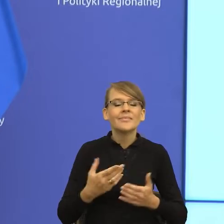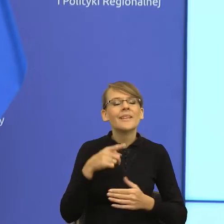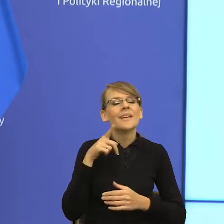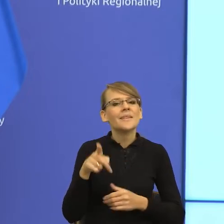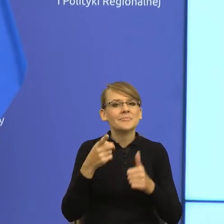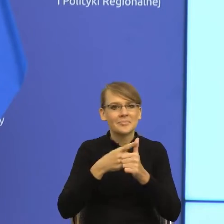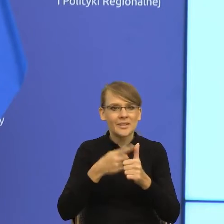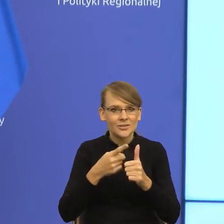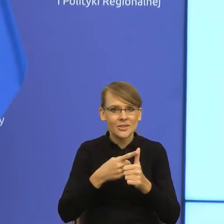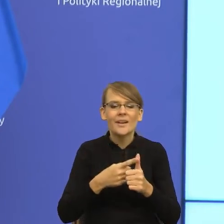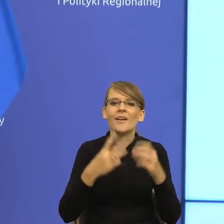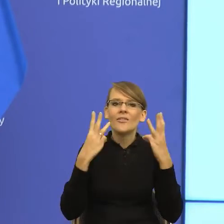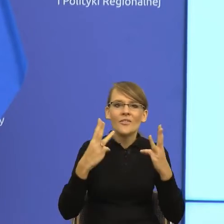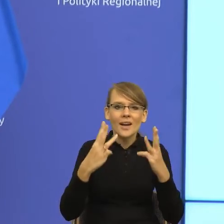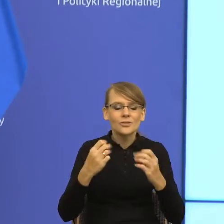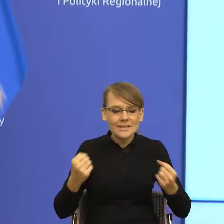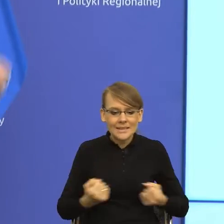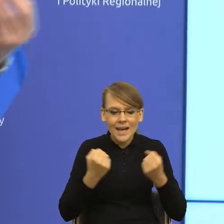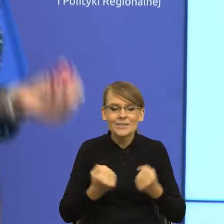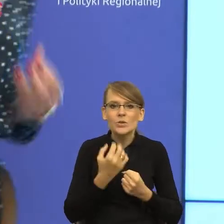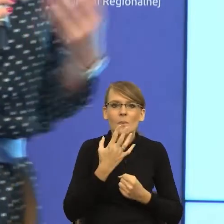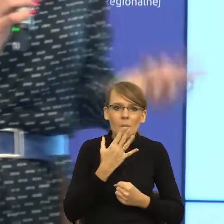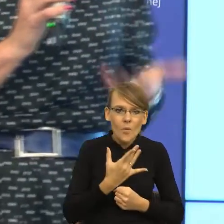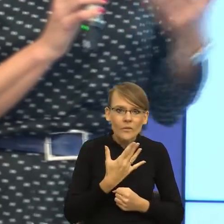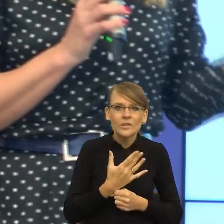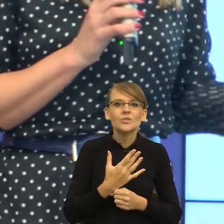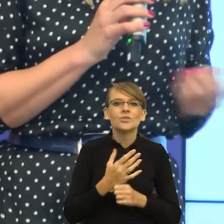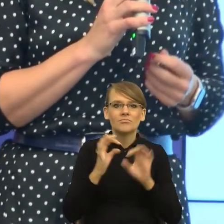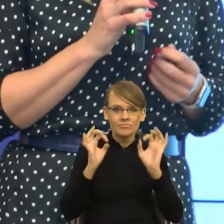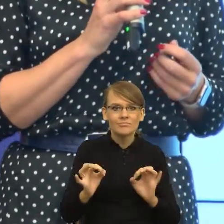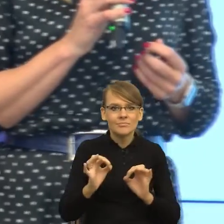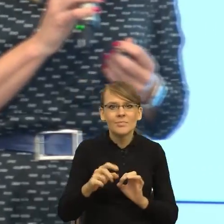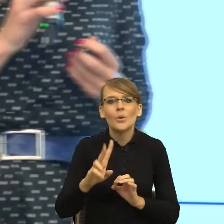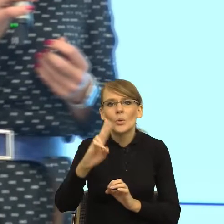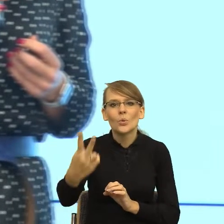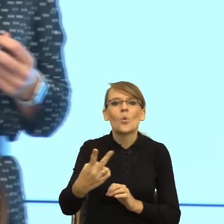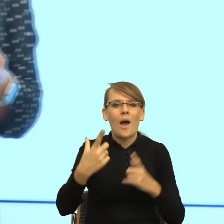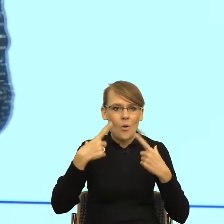żeby mówić tak, aby dotrzeć do naszych odbiorców, ale również aby